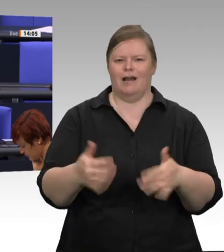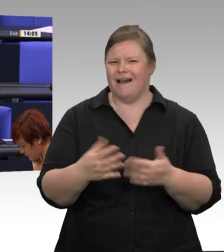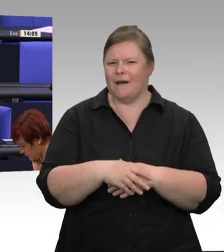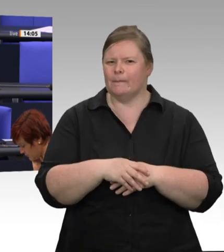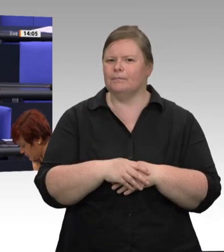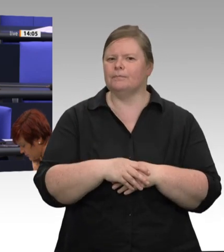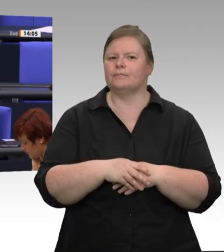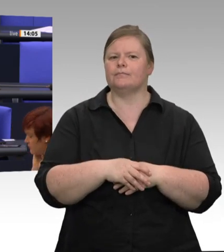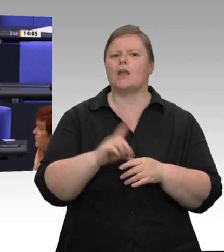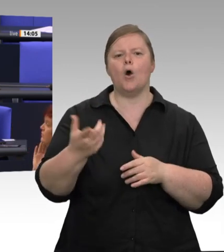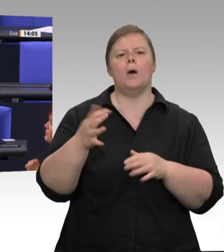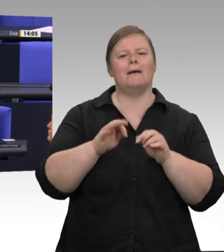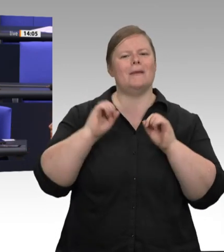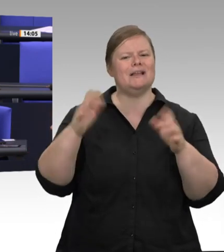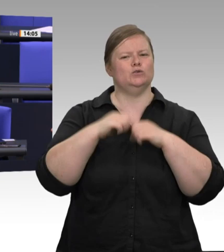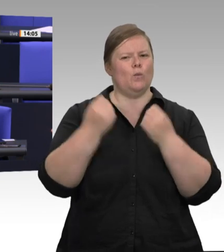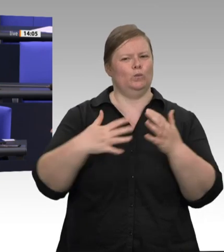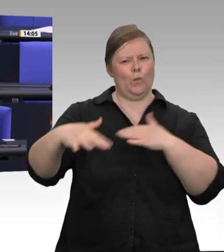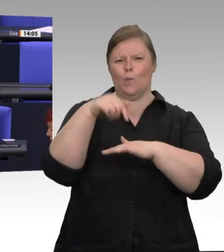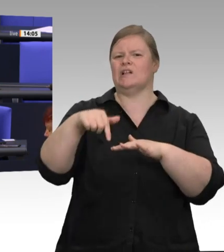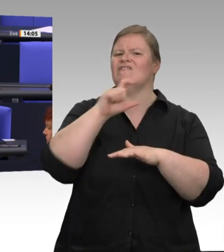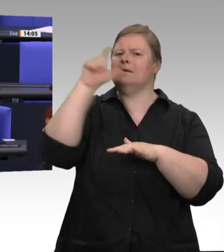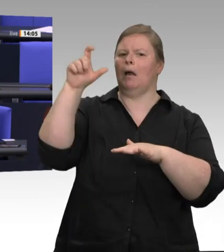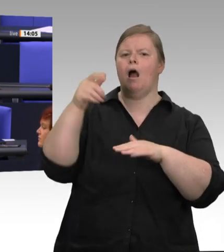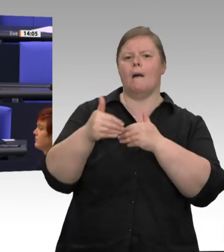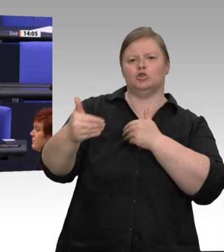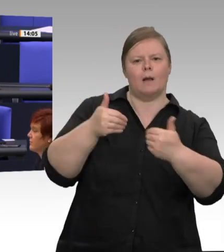wieder möglich sein. Ich weiß sehr wohl, dass der Schlachtbetrieb wieder in Gang